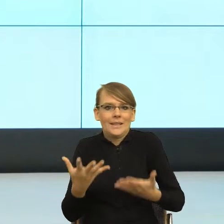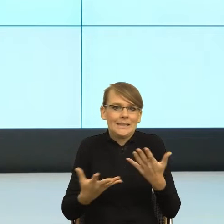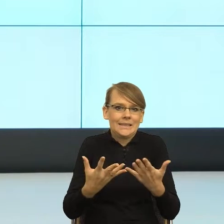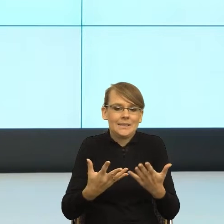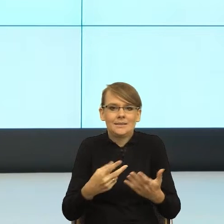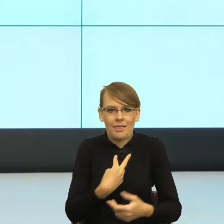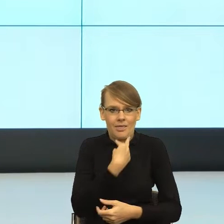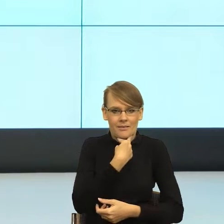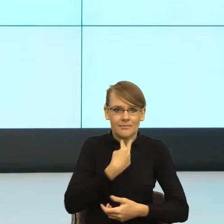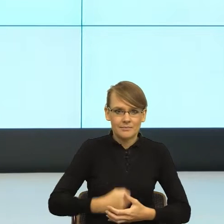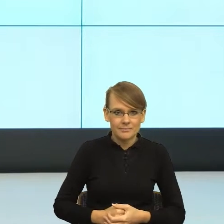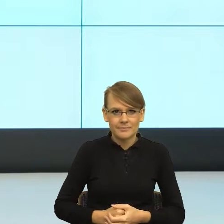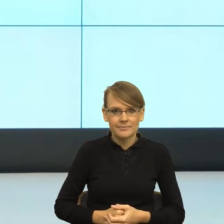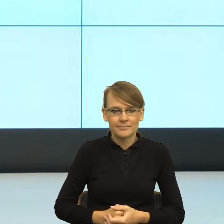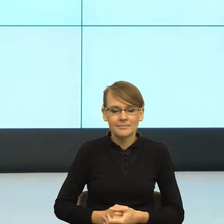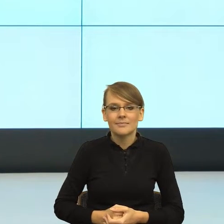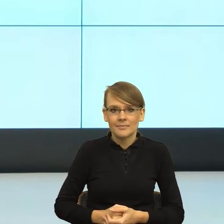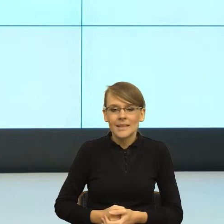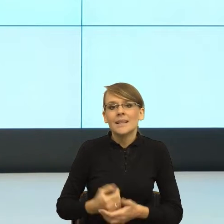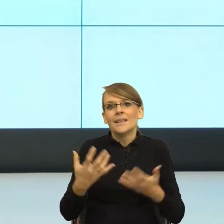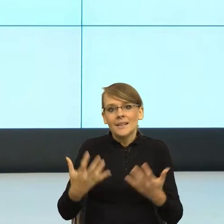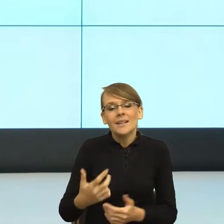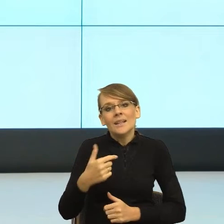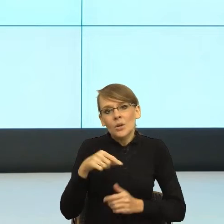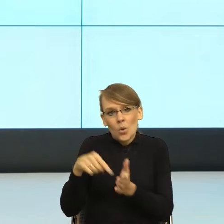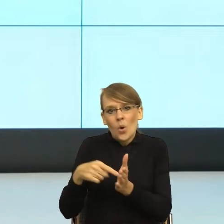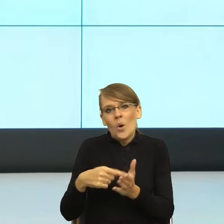I tutaj jest taka moja troska. Ona oczywiście jest bardziej nazywana